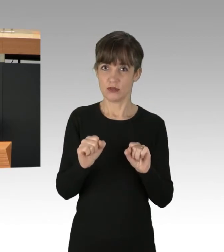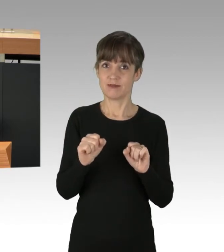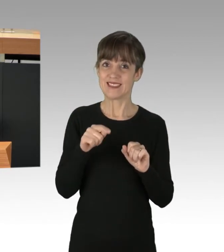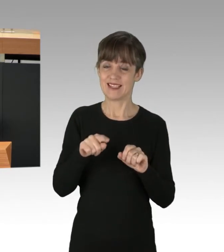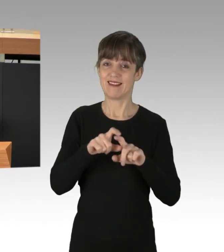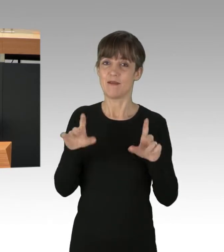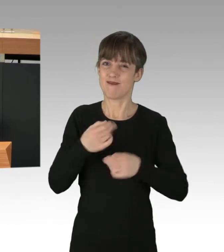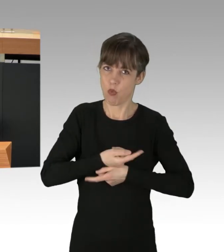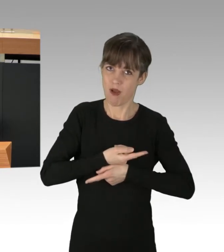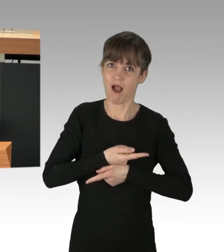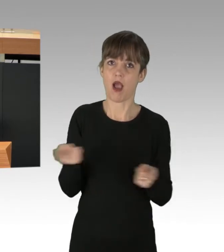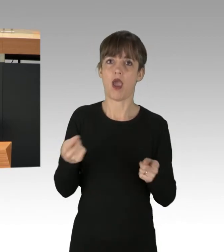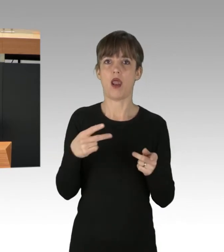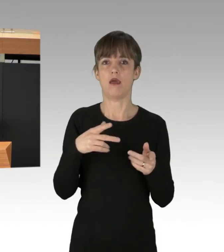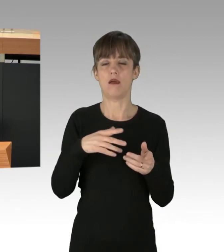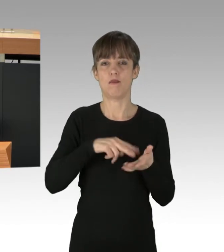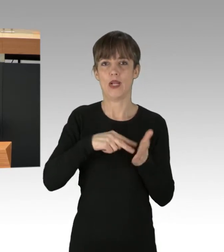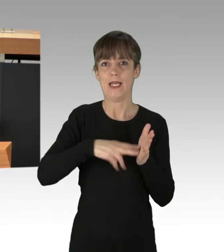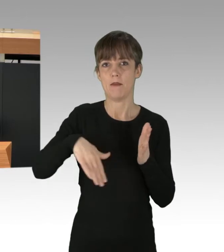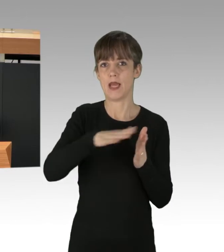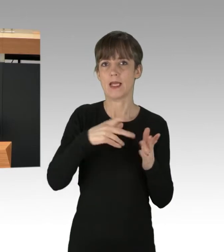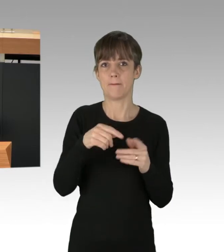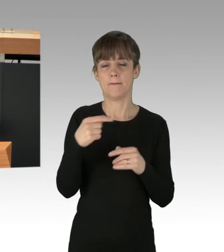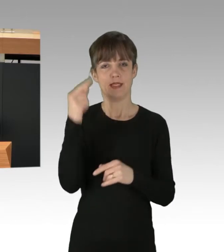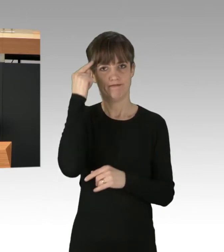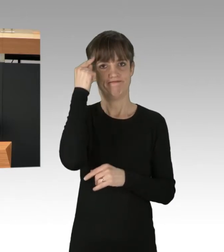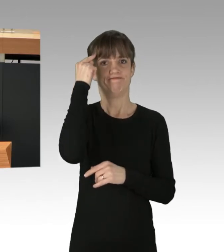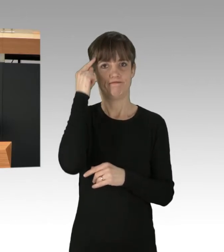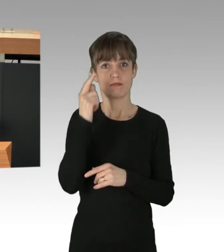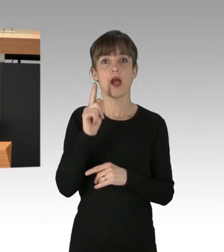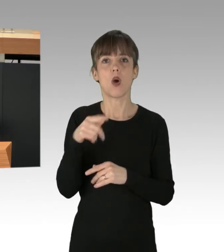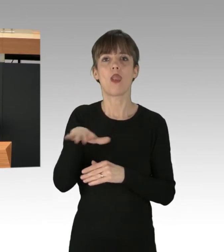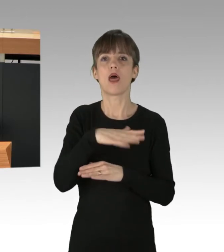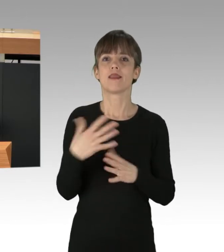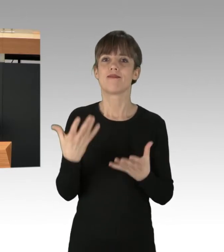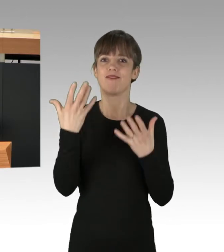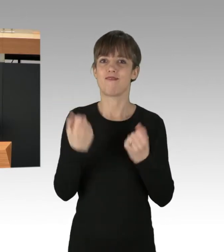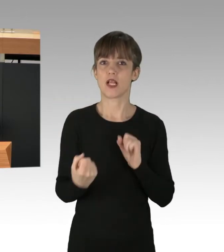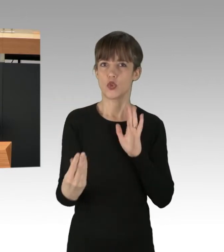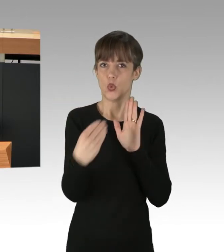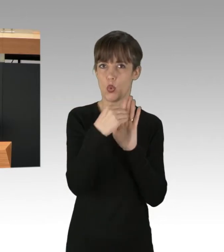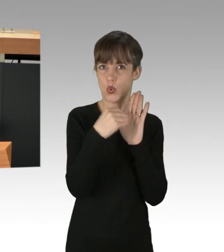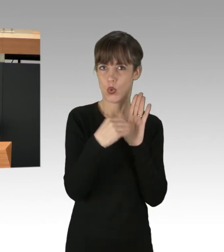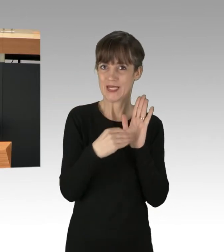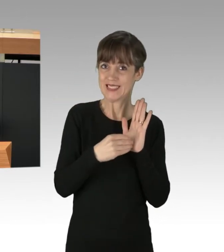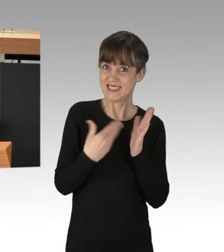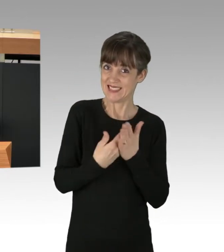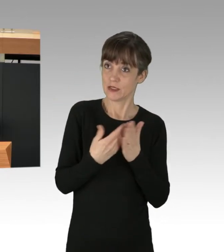in allen Politikbereichen zu berücksichtigen und diesen auch in die Landesverfassung mit aufzunehmen. Das ist mehr als nur Symbolpolitik,